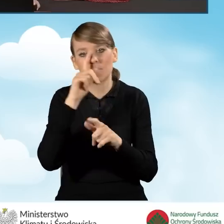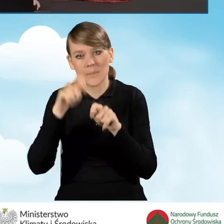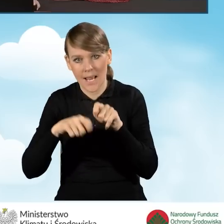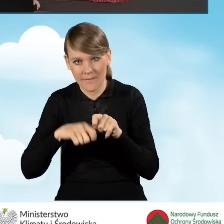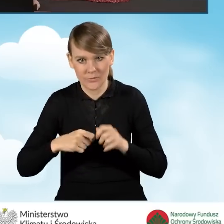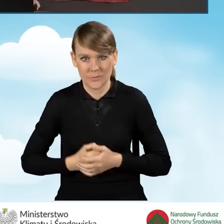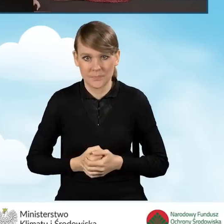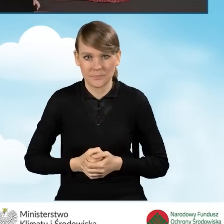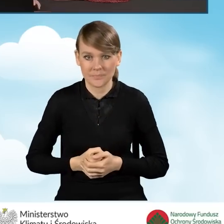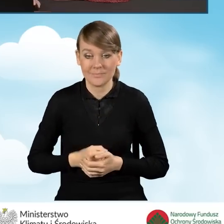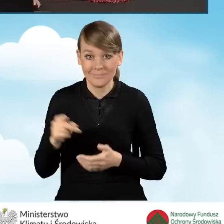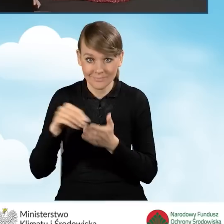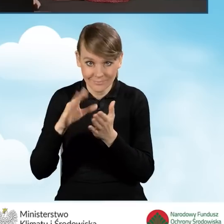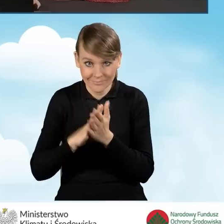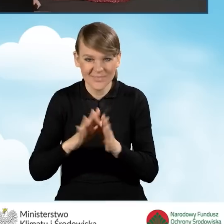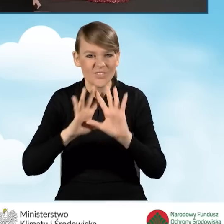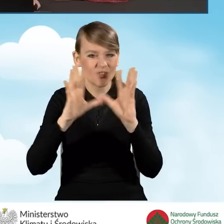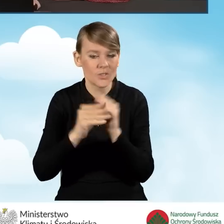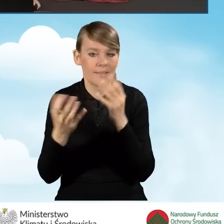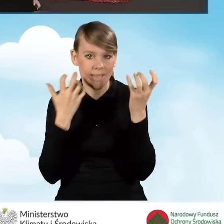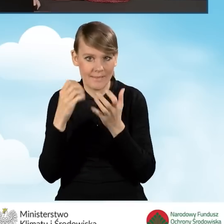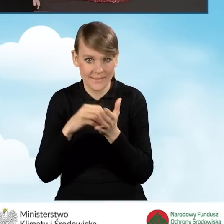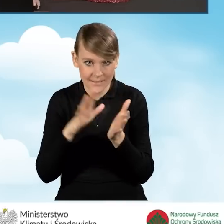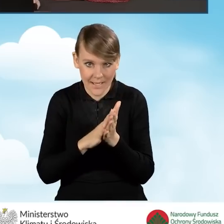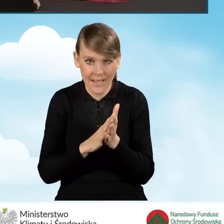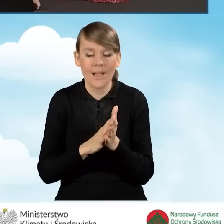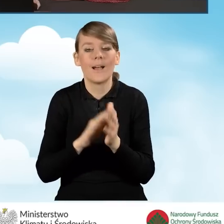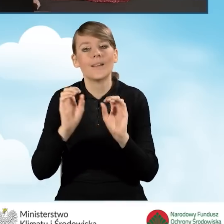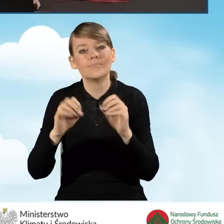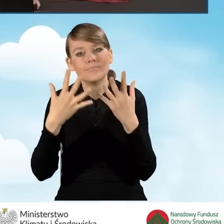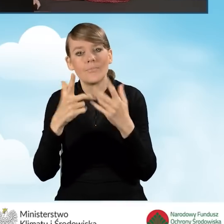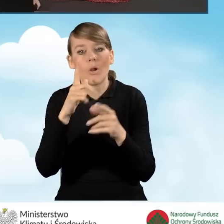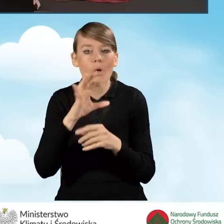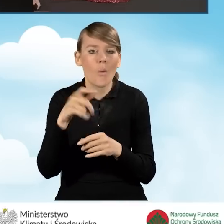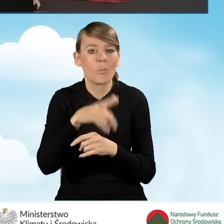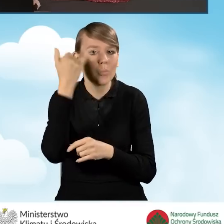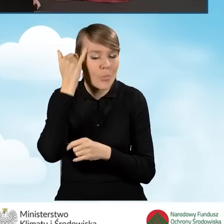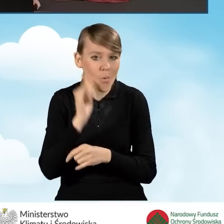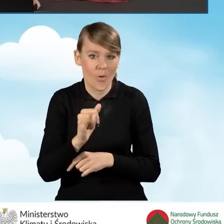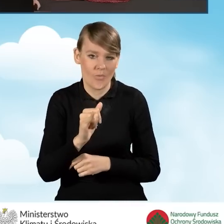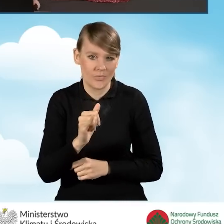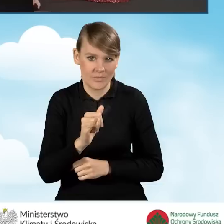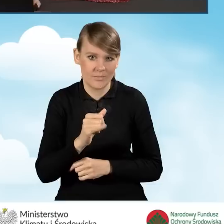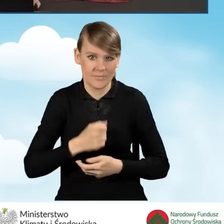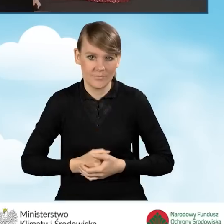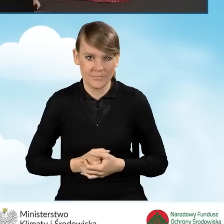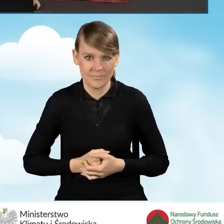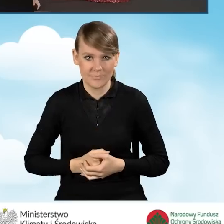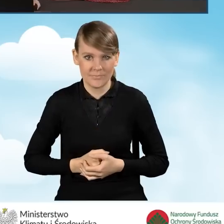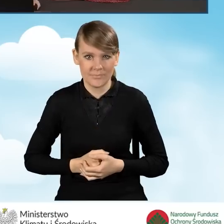Zapisuje on wszystkie wprowadzone przez nas dane i wyświetla ewentualne błędy, które mogliśmy w tym wniosku wprowadzić.